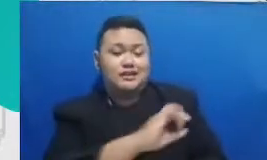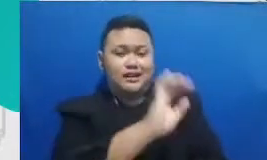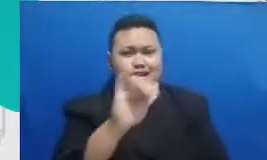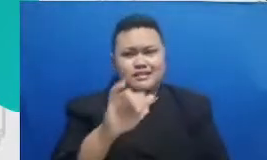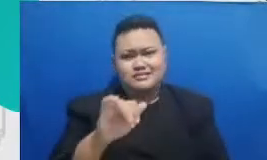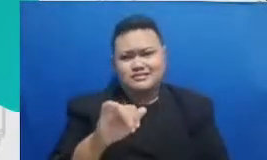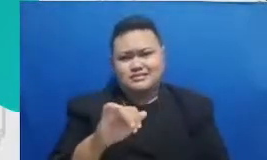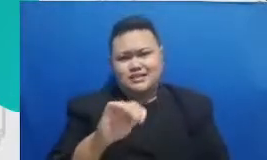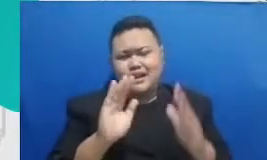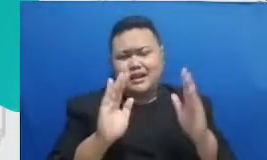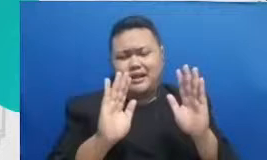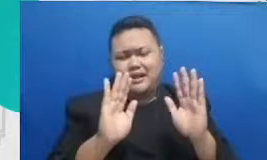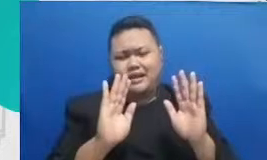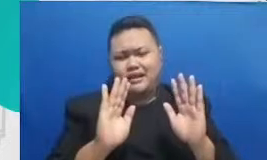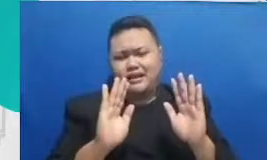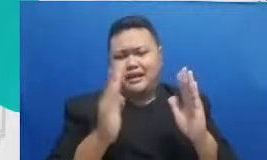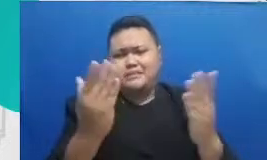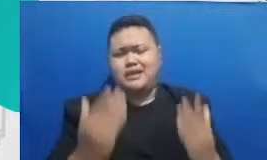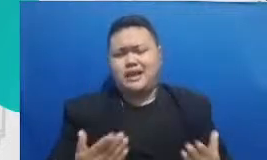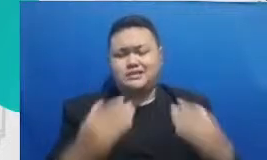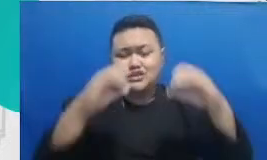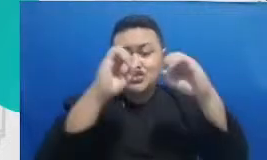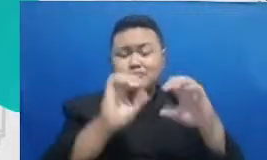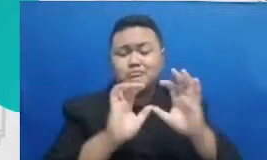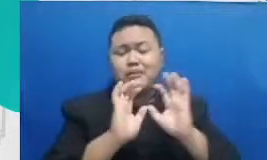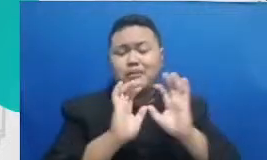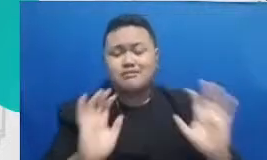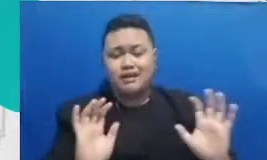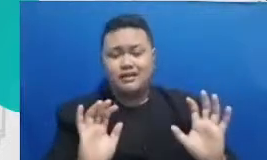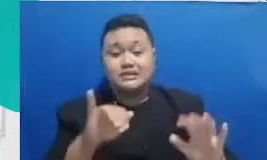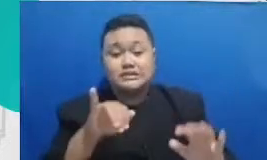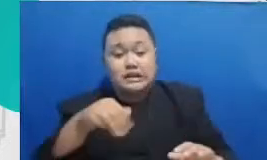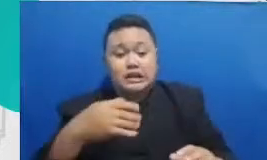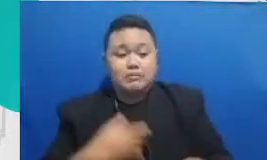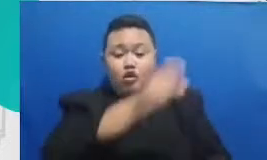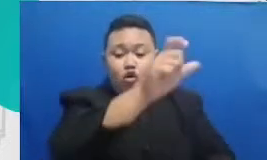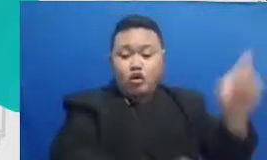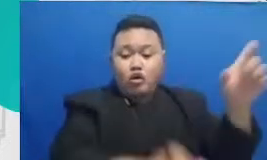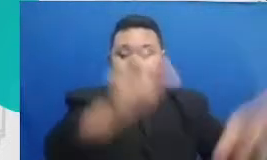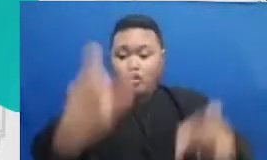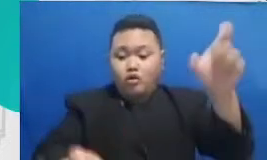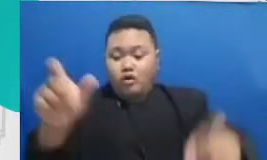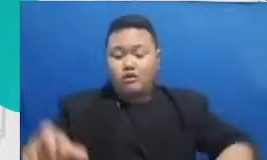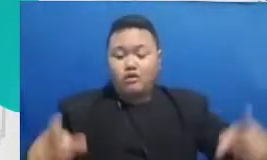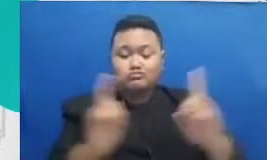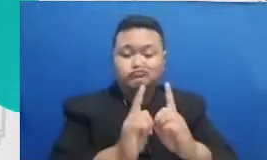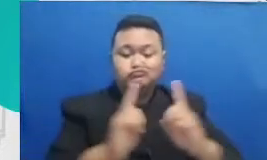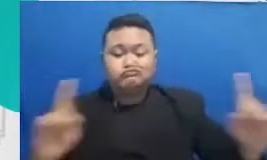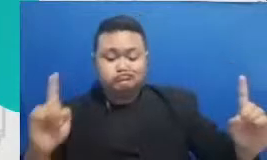user yang punya akses ke dokumen yang sama bisa bisa mengerjakan sebuah dokumen secara